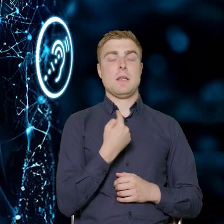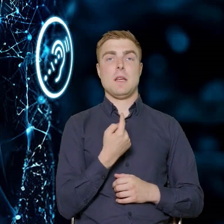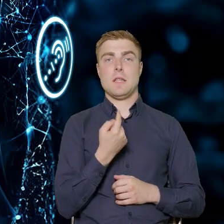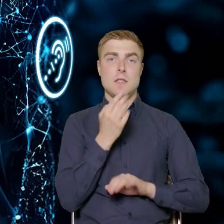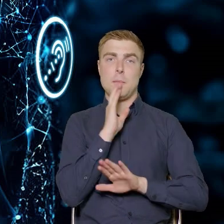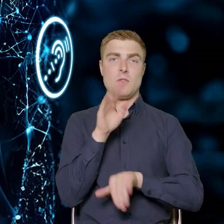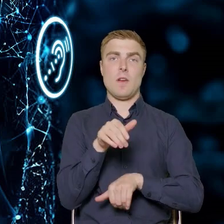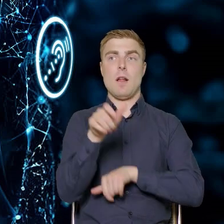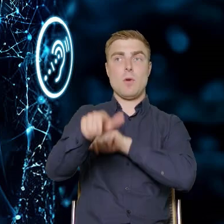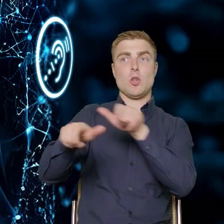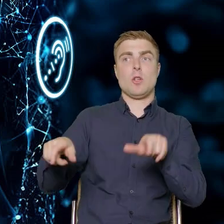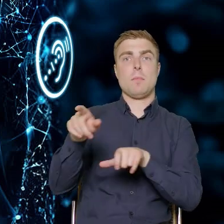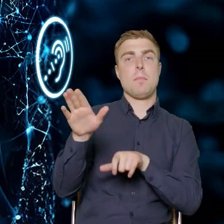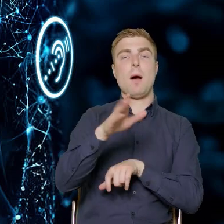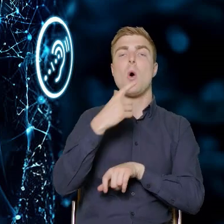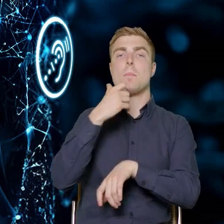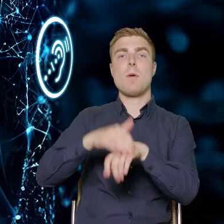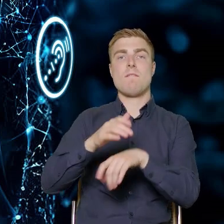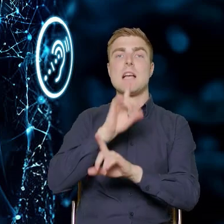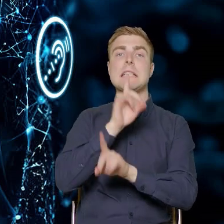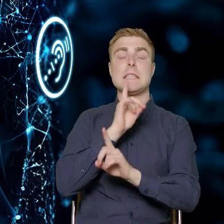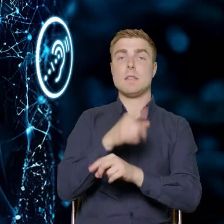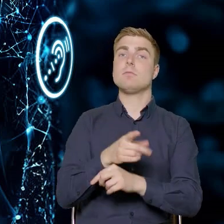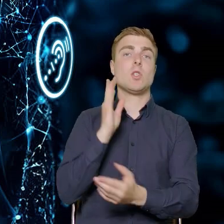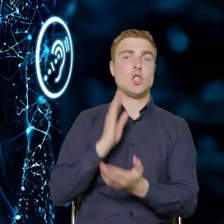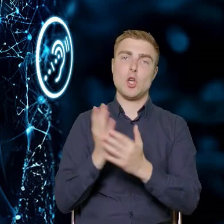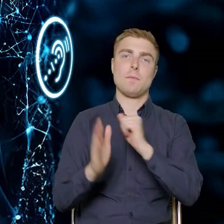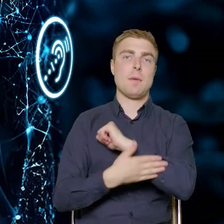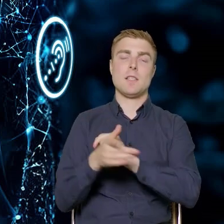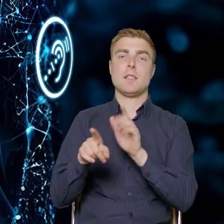na umowę zlecenie w przedsiębiorstwie. Zakładamy wsparcie tylko dla etatowców.